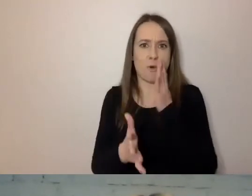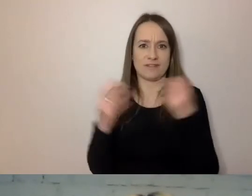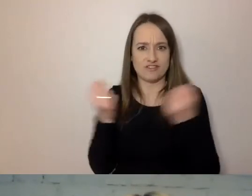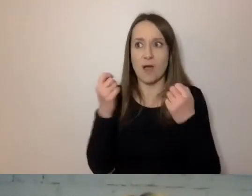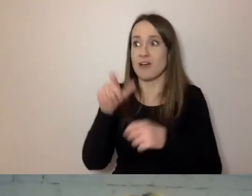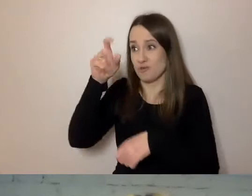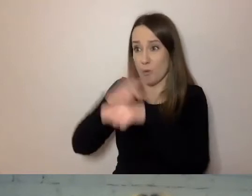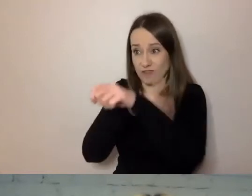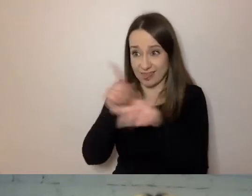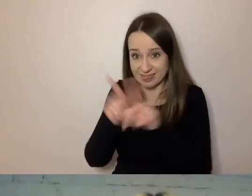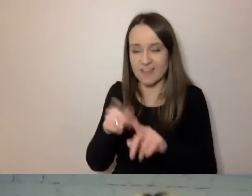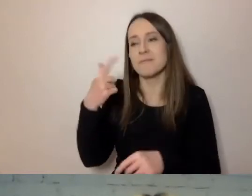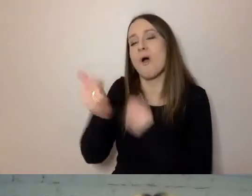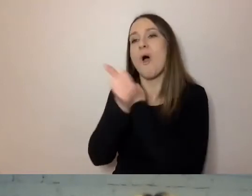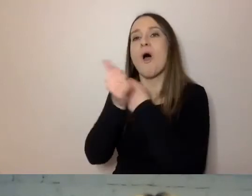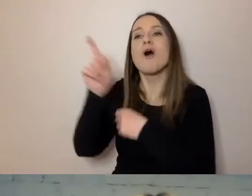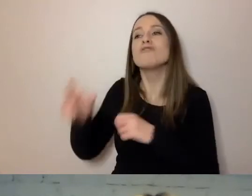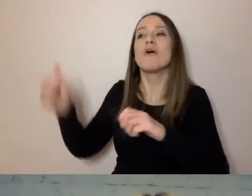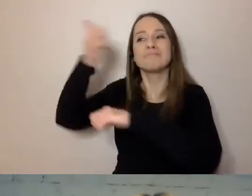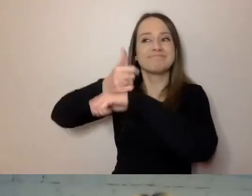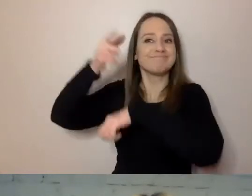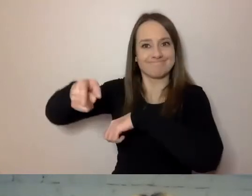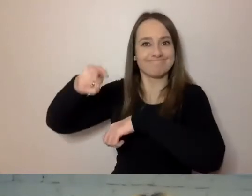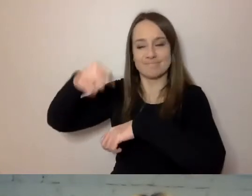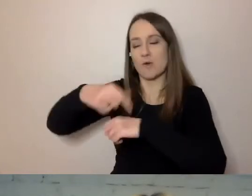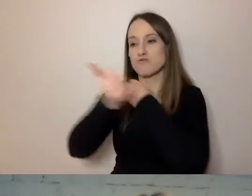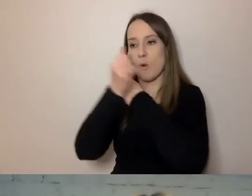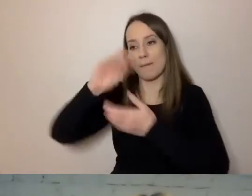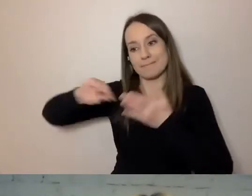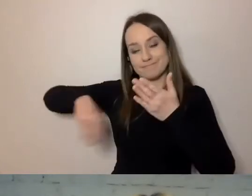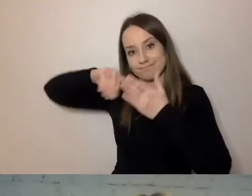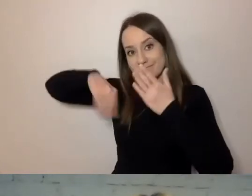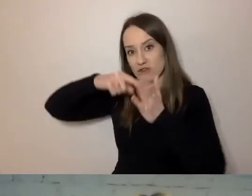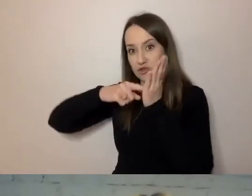To przełożony podpisuje dokumenty i on musi prostego języka wymagać.